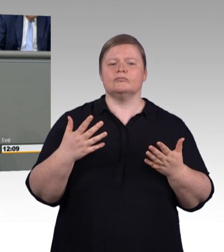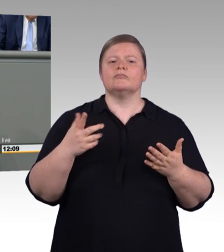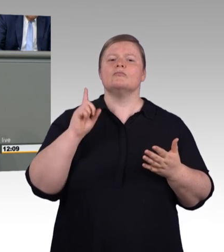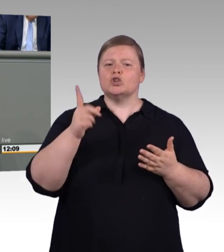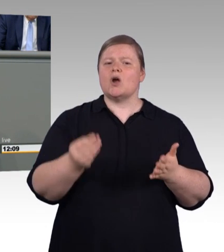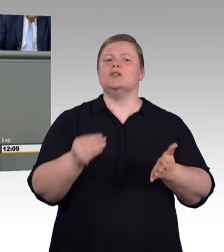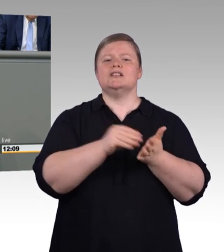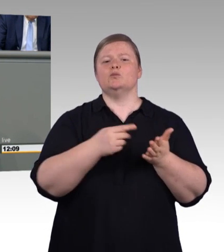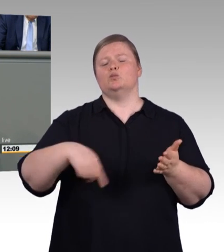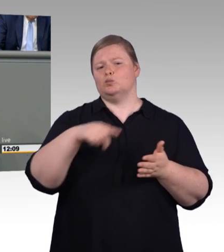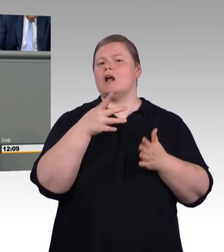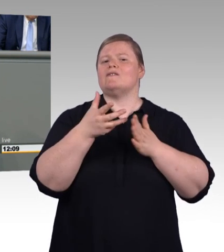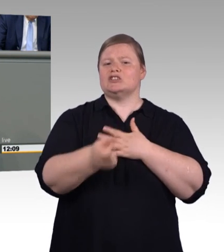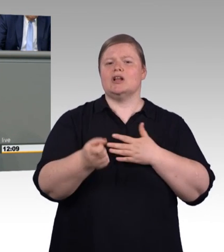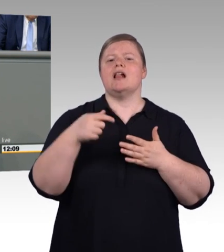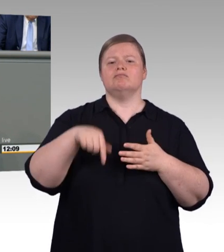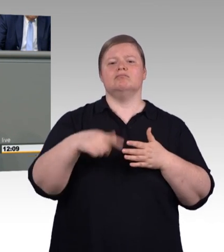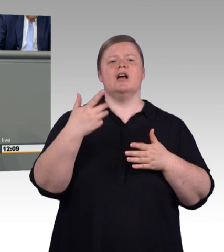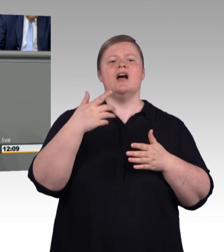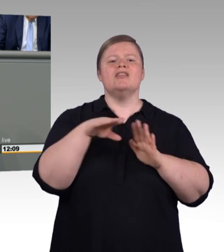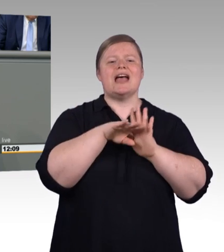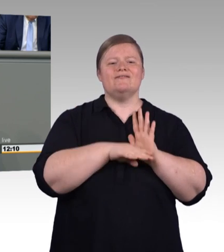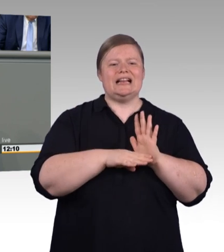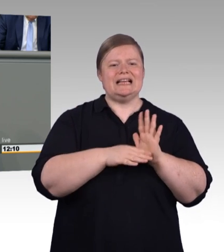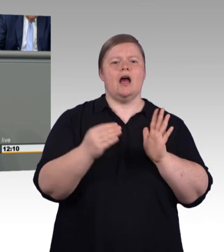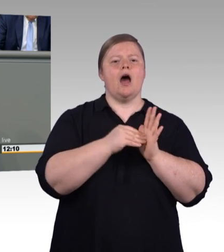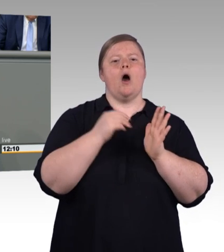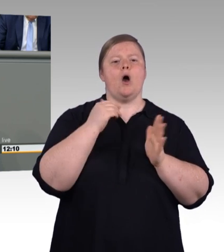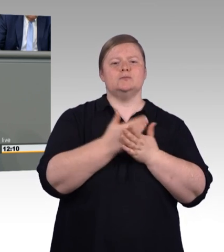bei Fleischern, nicht besetzt. 37 Prozent der Ausbildungsplätze der Klempner,